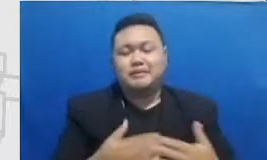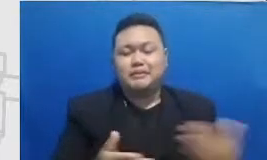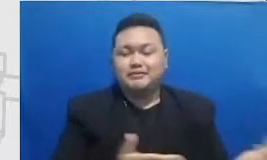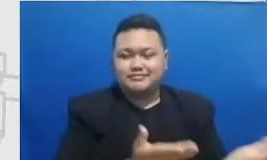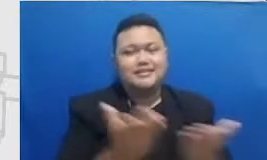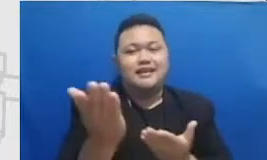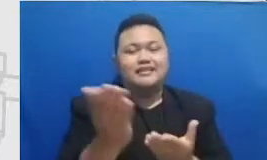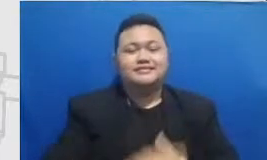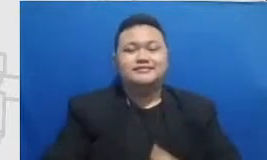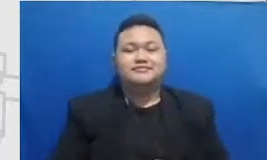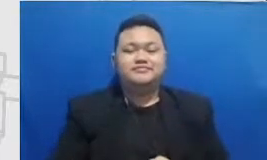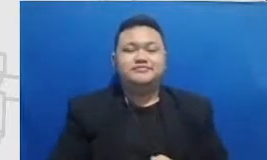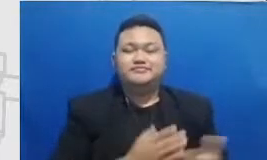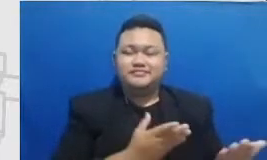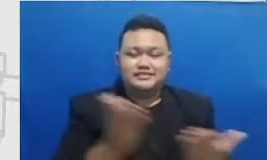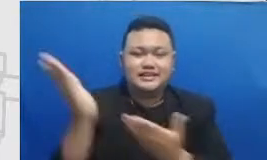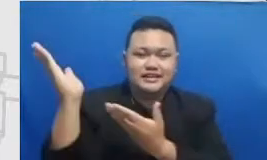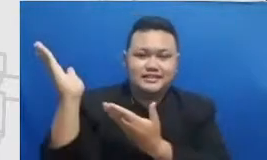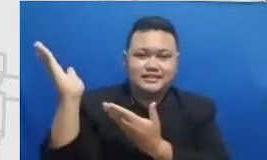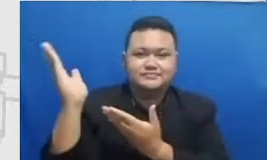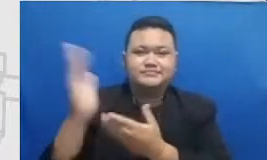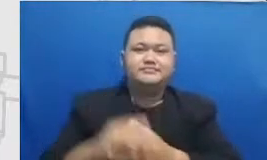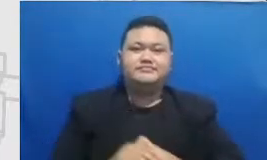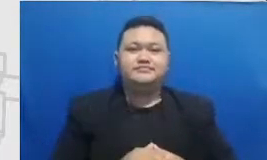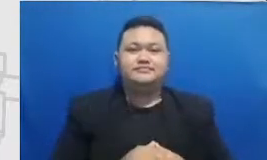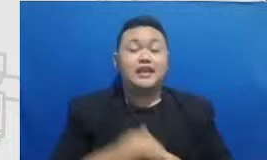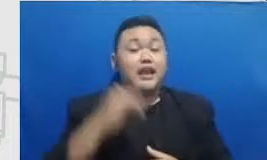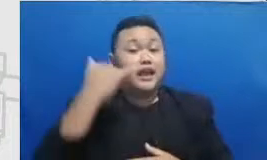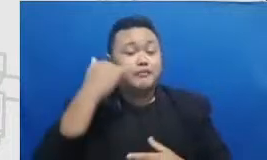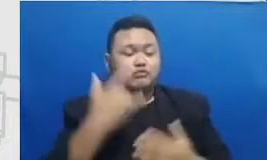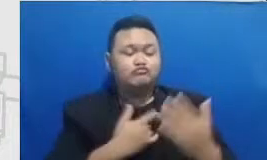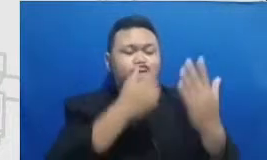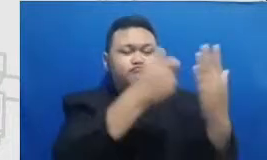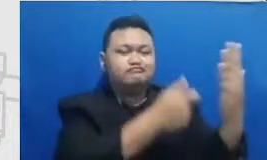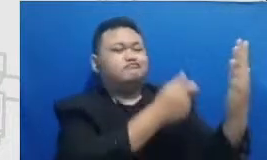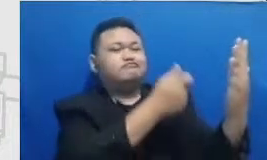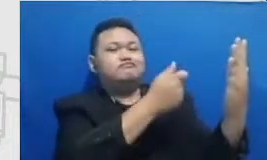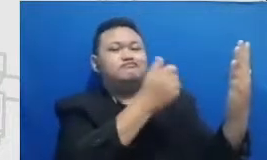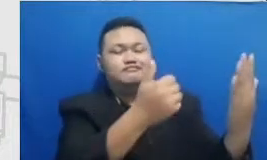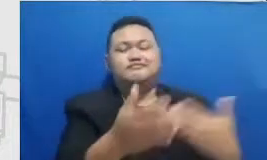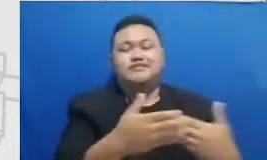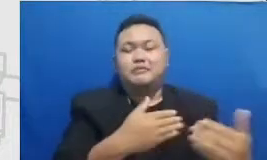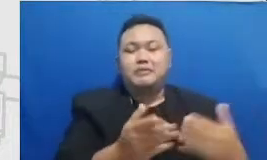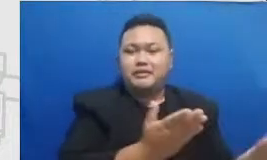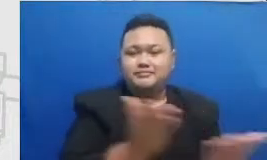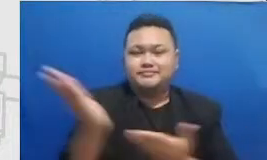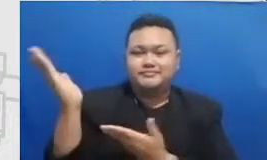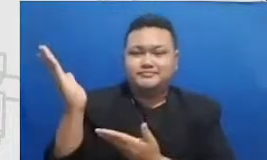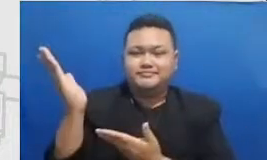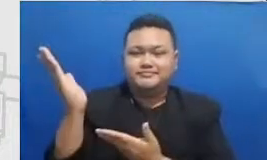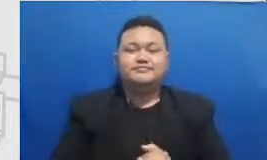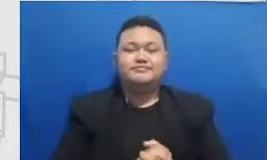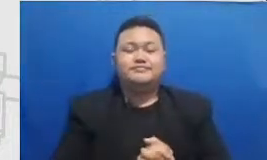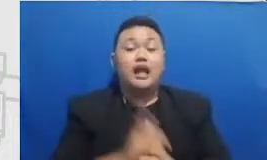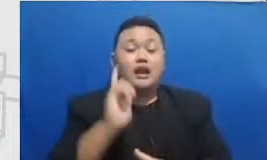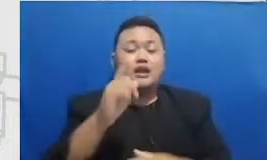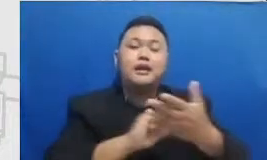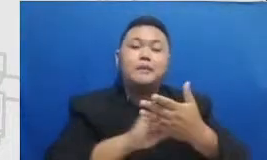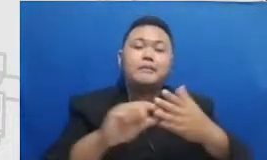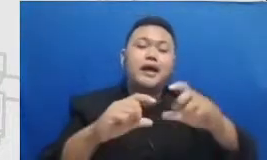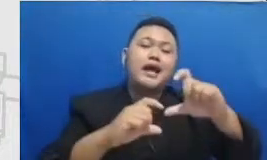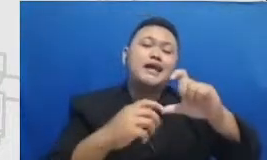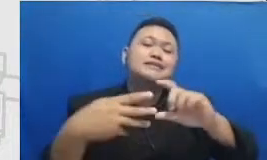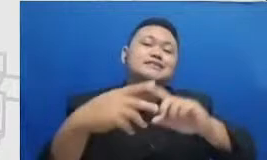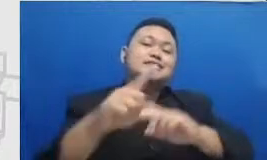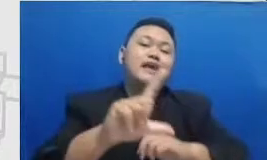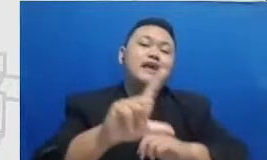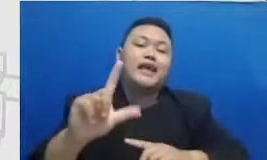buarab ini ada lagi buceli kalau bapak dan ibu mau juga buceli ini sangat rajin untuk memb uat